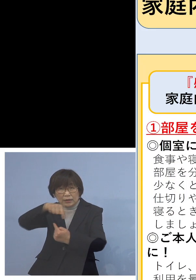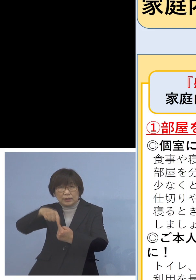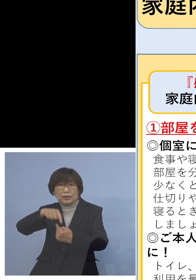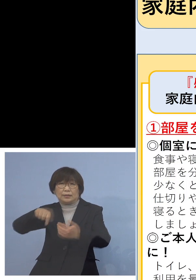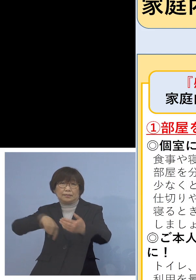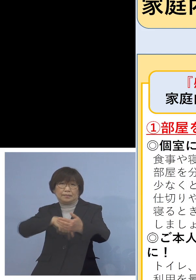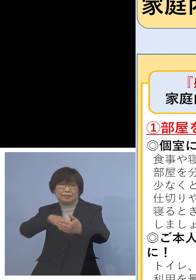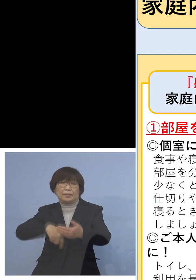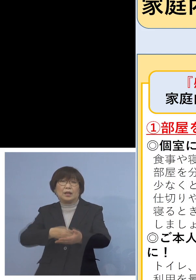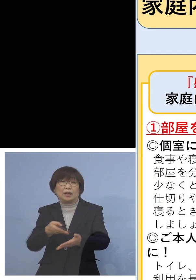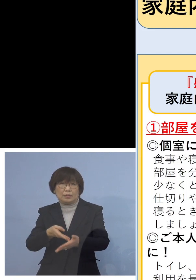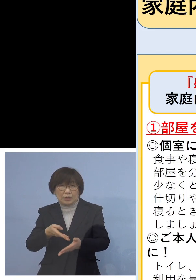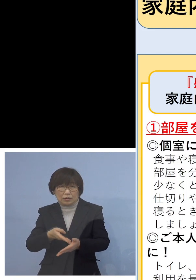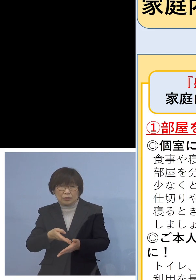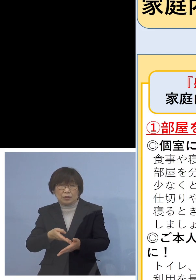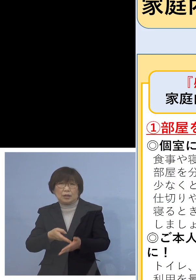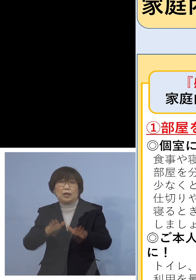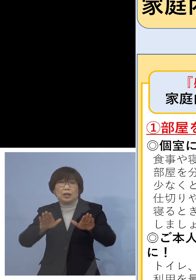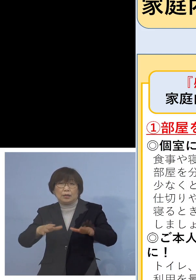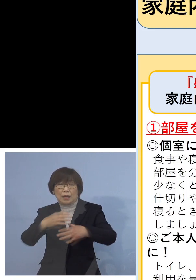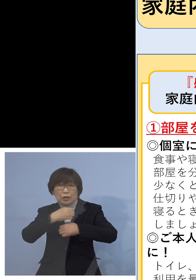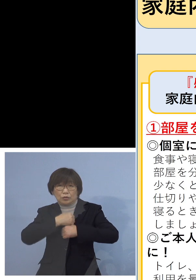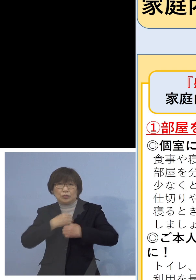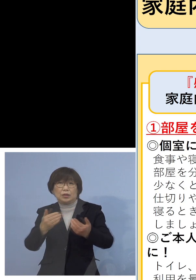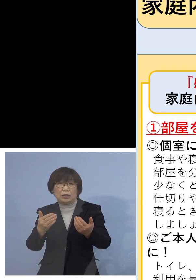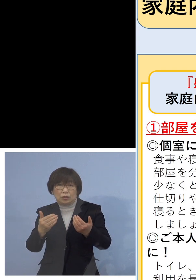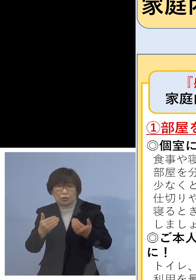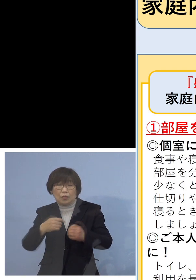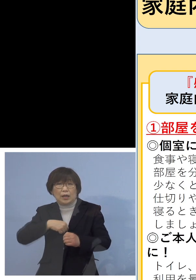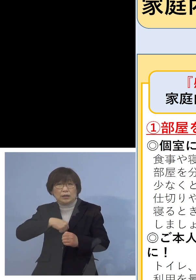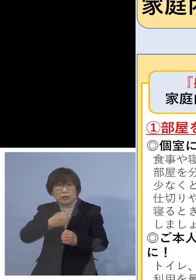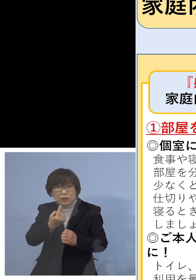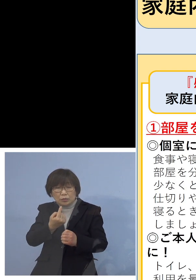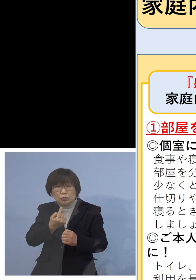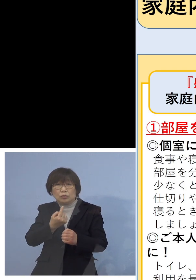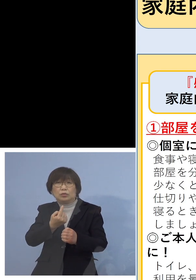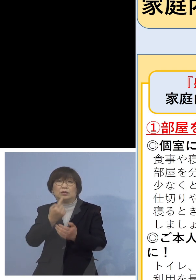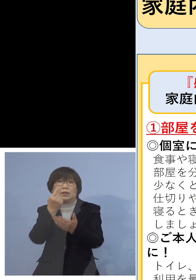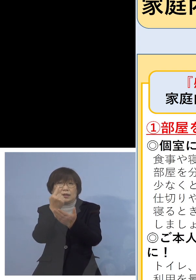まずは今は注意しないといけないのは ご自分のことだけ体調管理していても